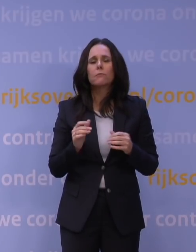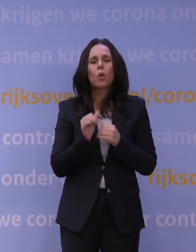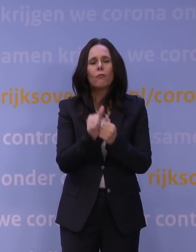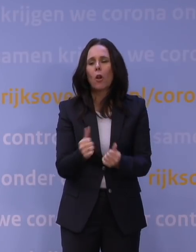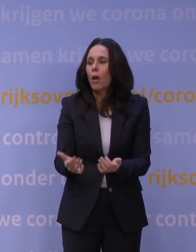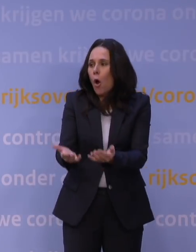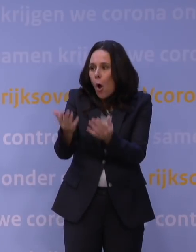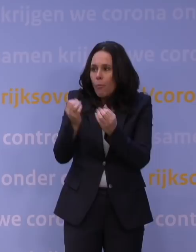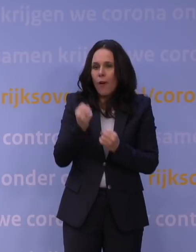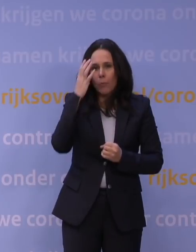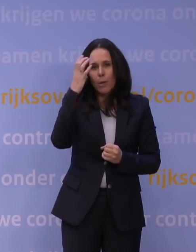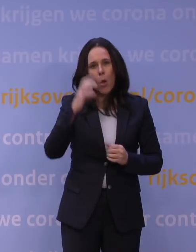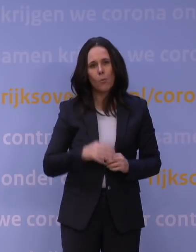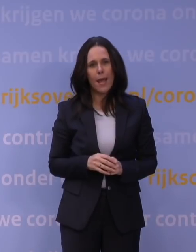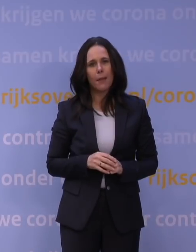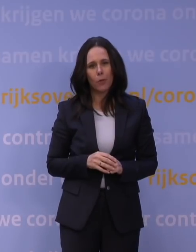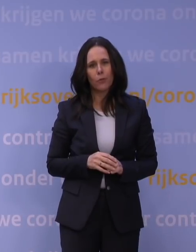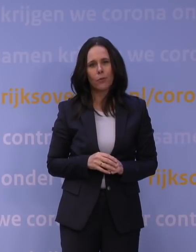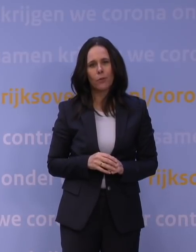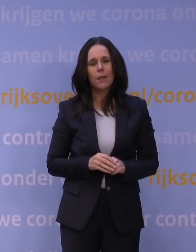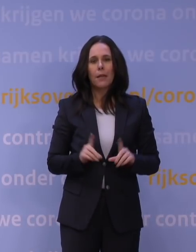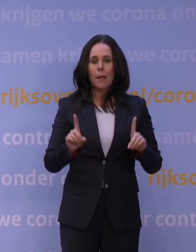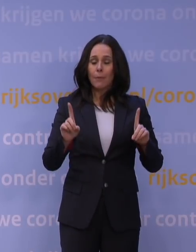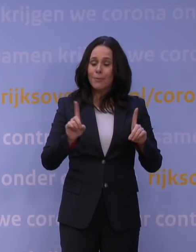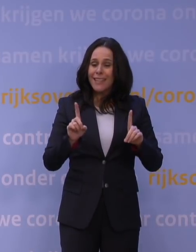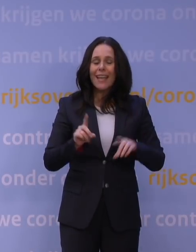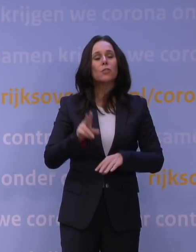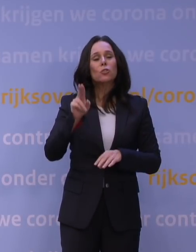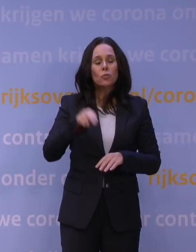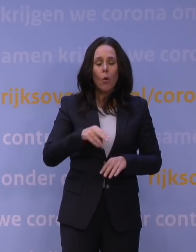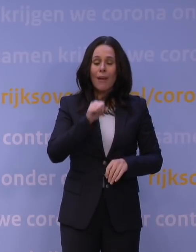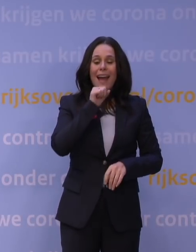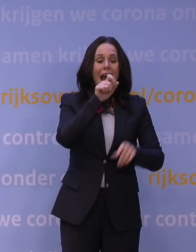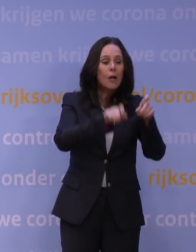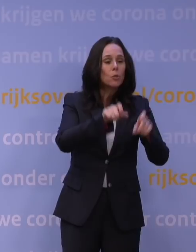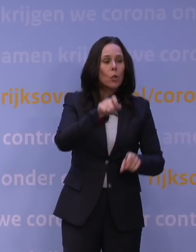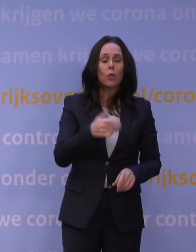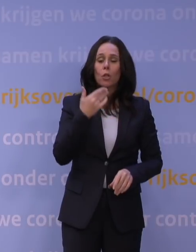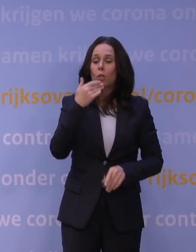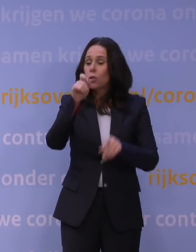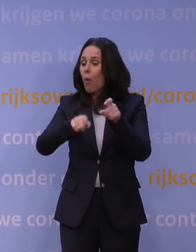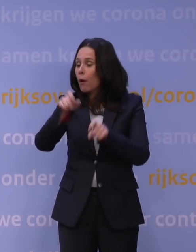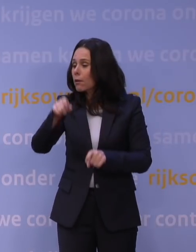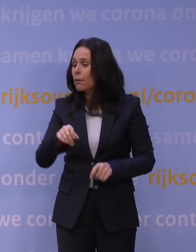maar dat neemt niet weg dat je nog steeds natuurlijk heel veel ouderen, heel veel jongeren, heel veel mensen zult hebben die om allerlei redenen